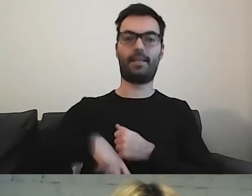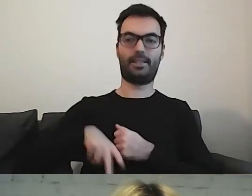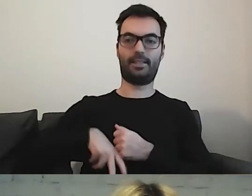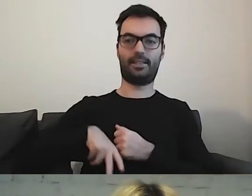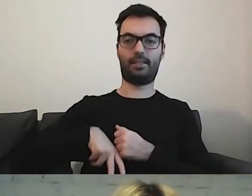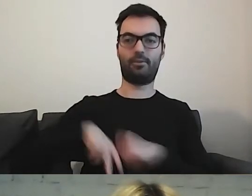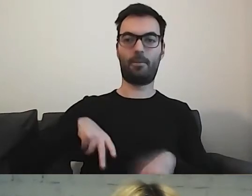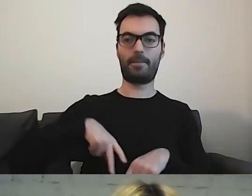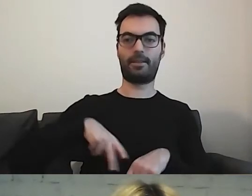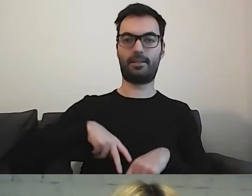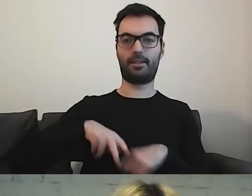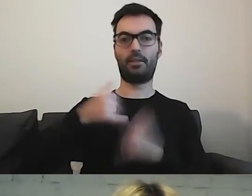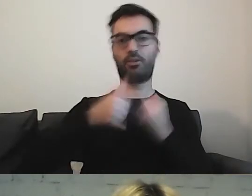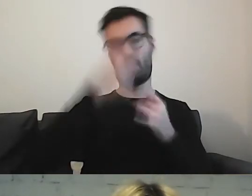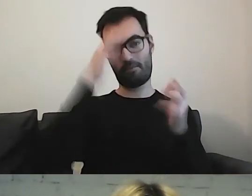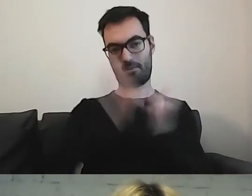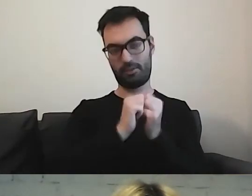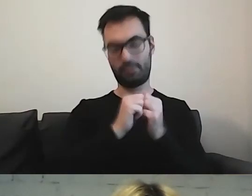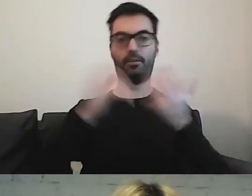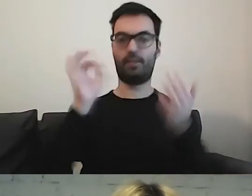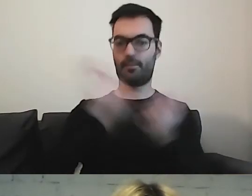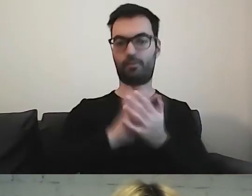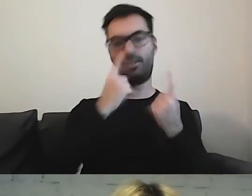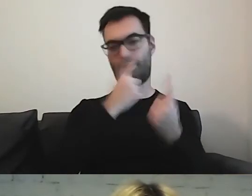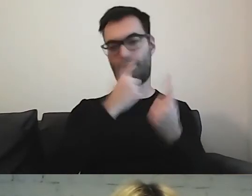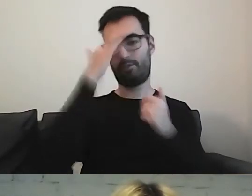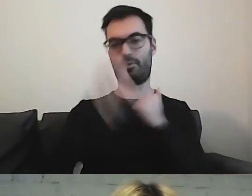Skoro coś wymyślili, to sami pewnie wiedzą, jak to robić.